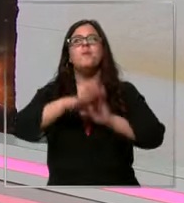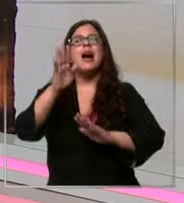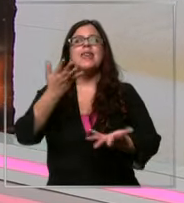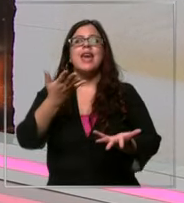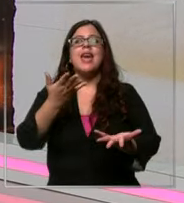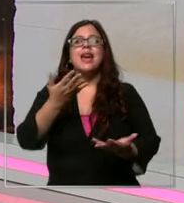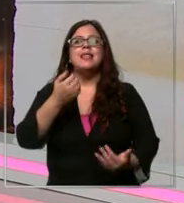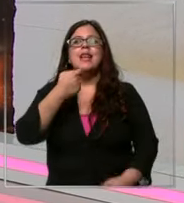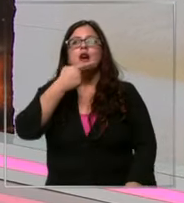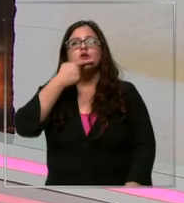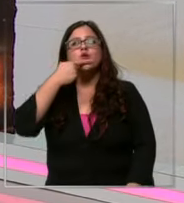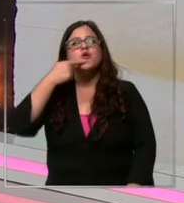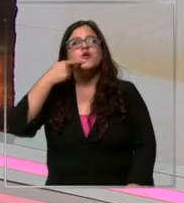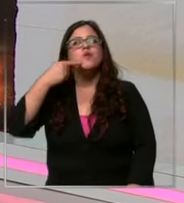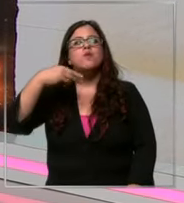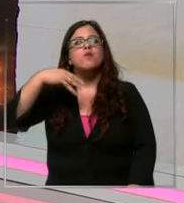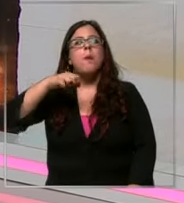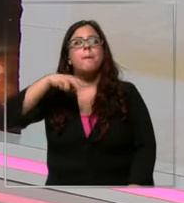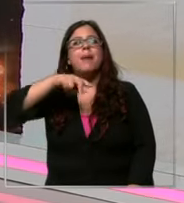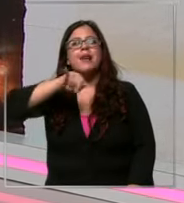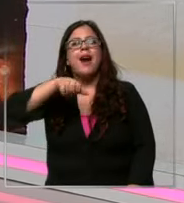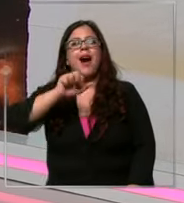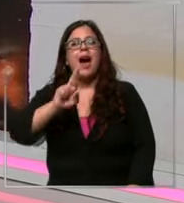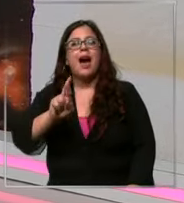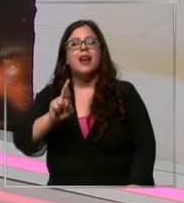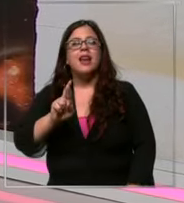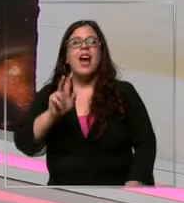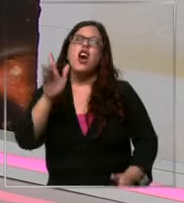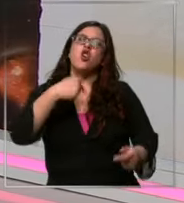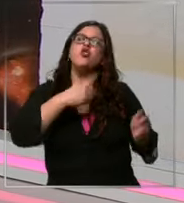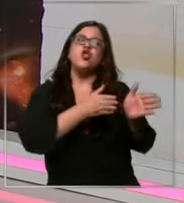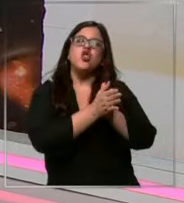que elegir entre manjar y chocolate manjar te chocolate yo de to manera tú te chocolate